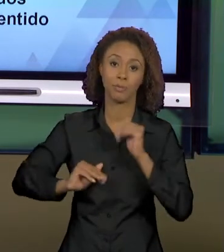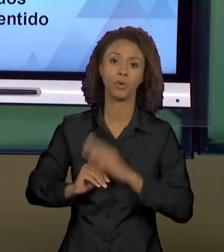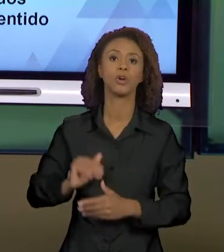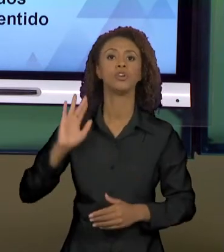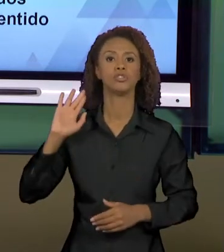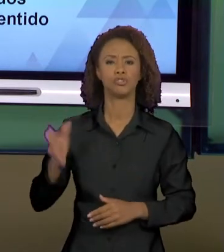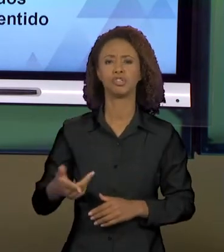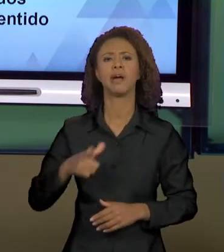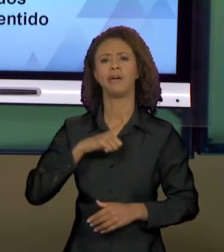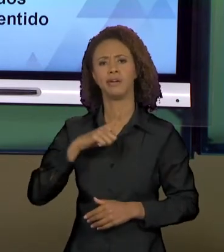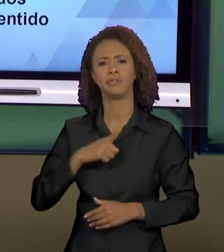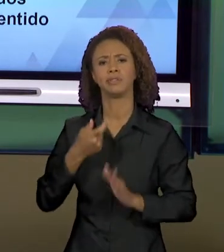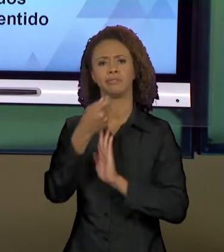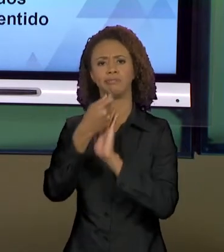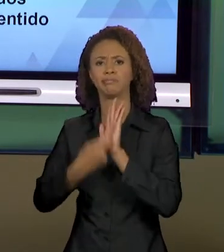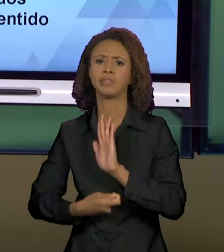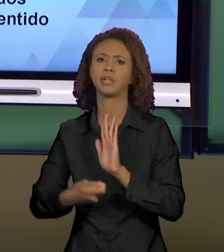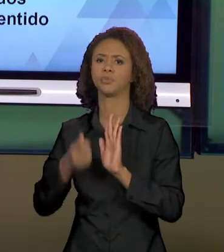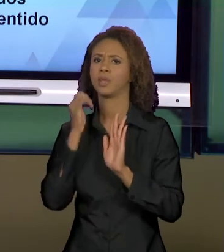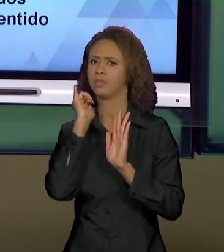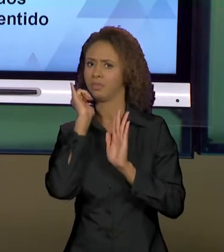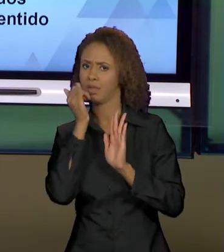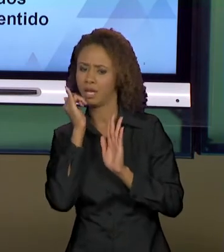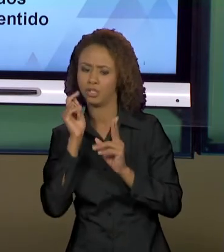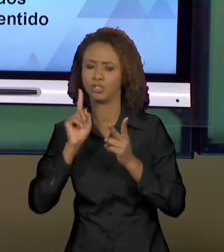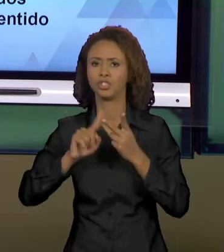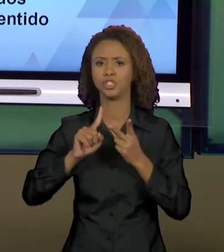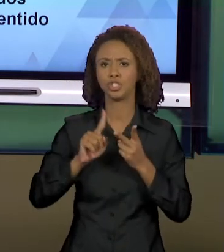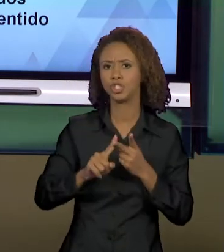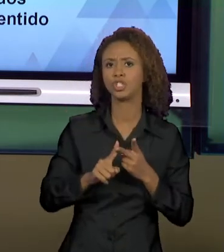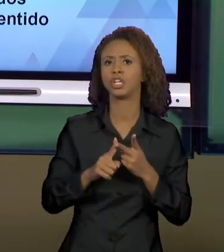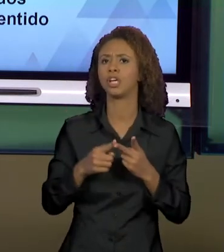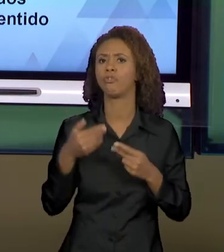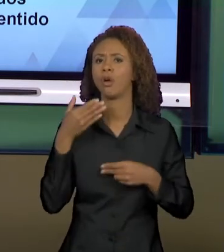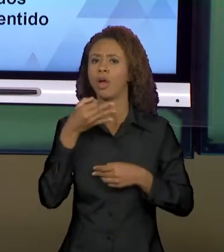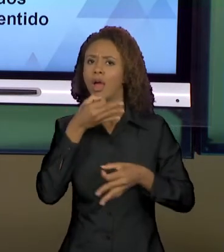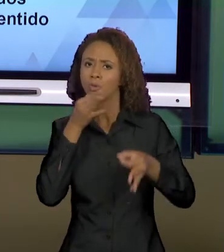NARRATIVO, O TEXTO DISSERTATIVO ARGUMENTATIVO, O